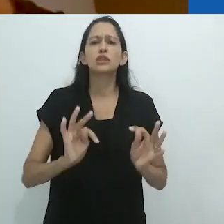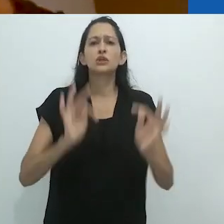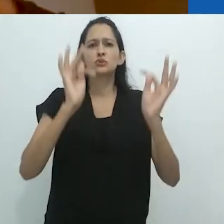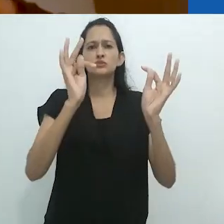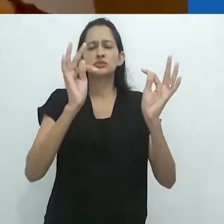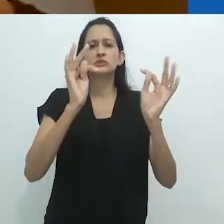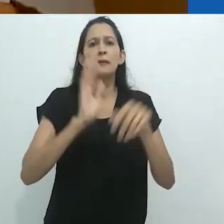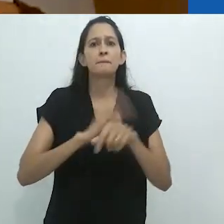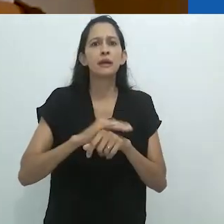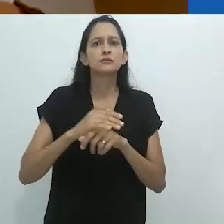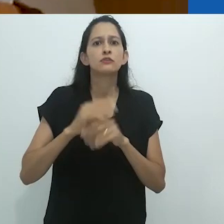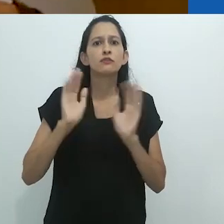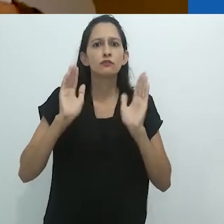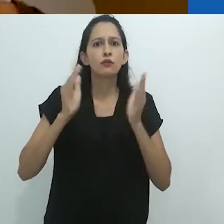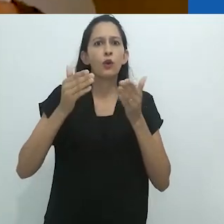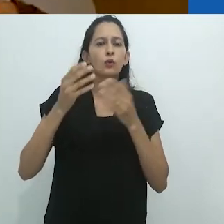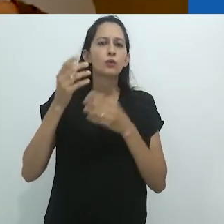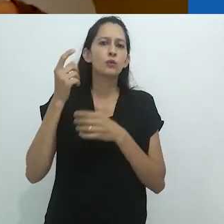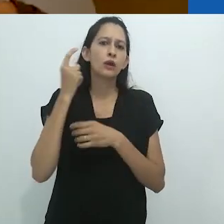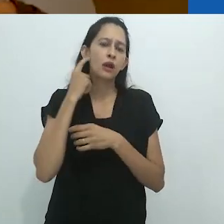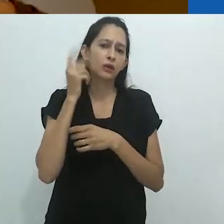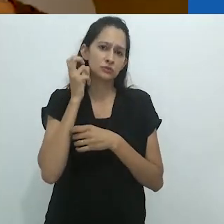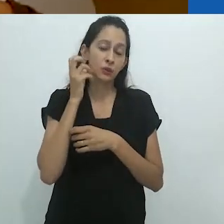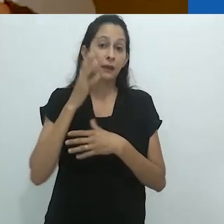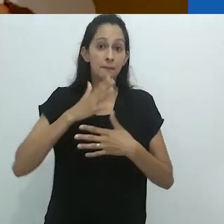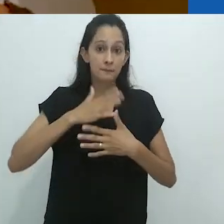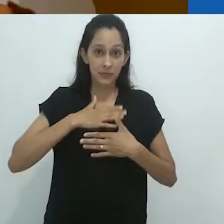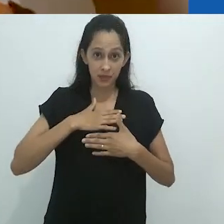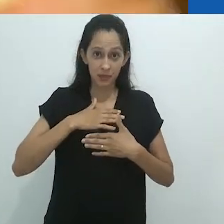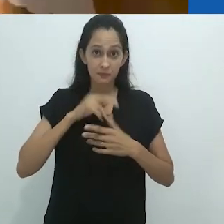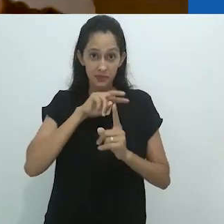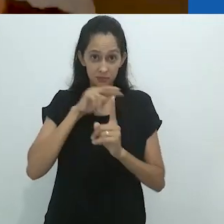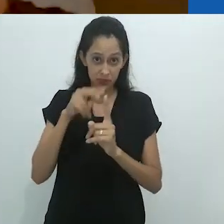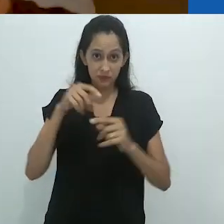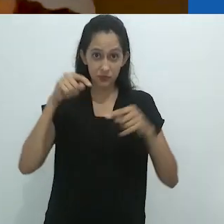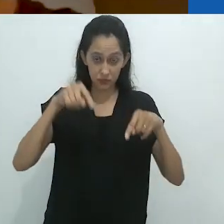que estão enfatizando a audição.